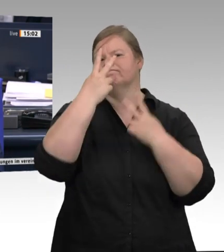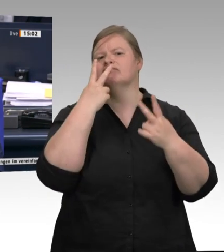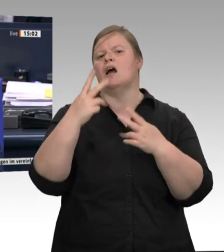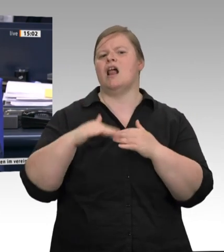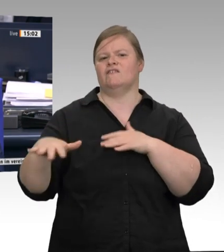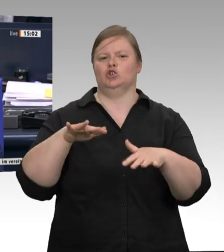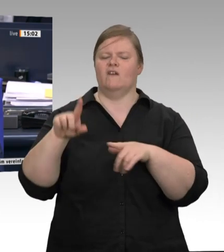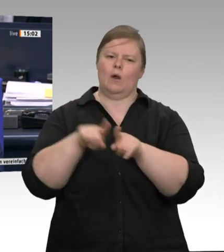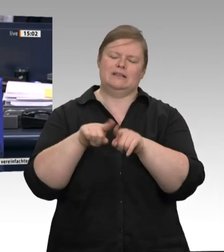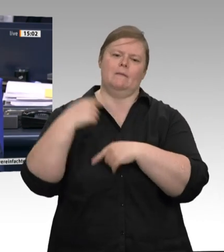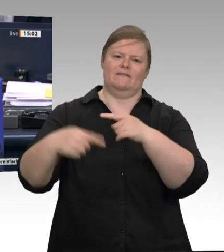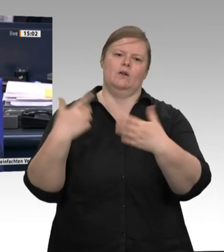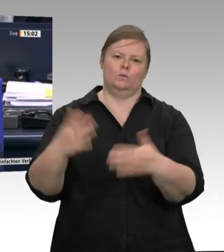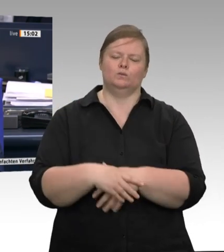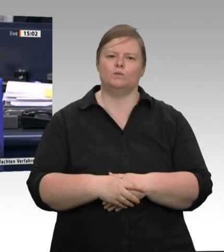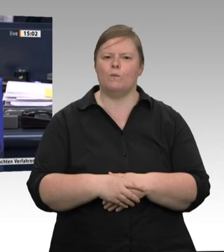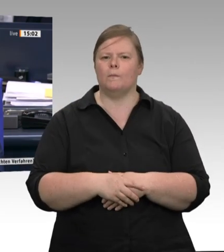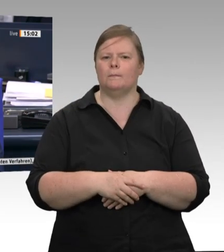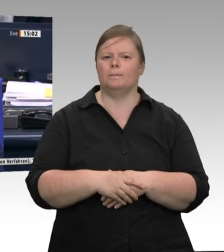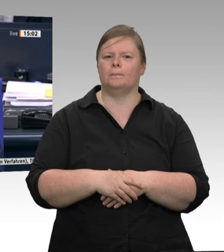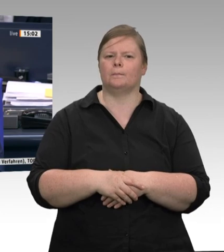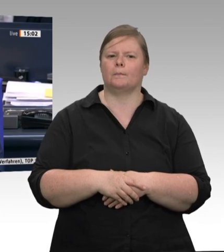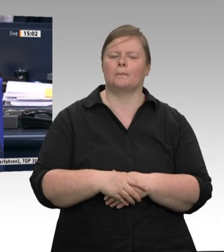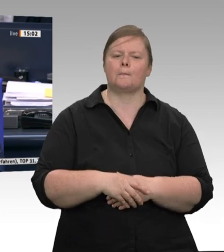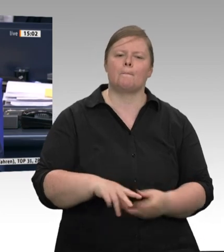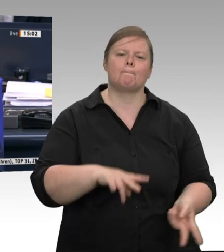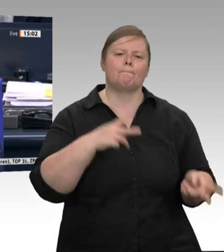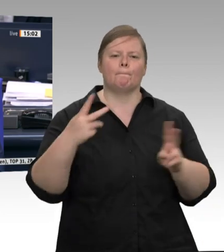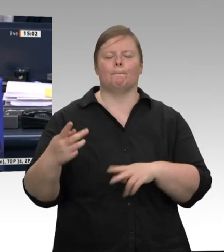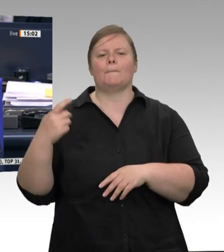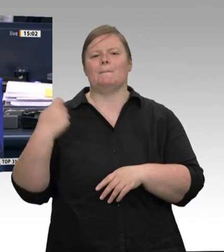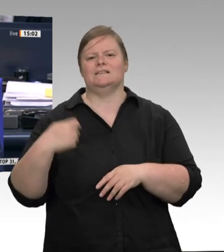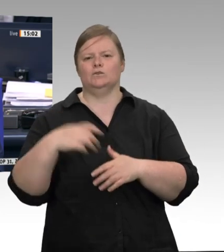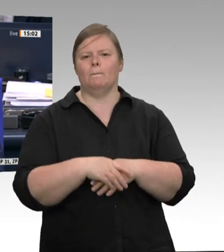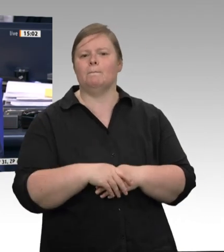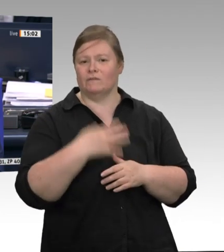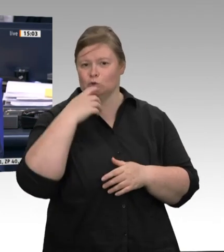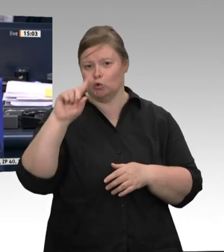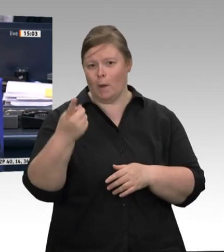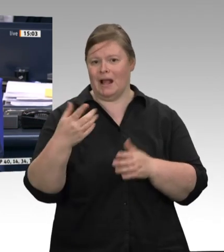die Frage aus Ihrer Sicht befriedigend beantwortet worden ist, weil das die einzige Chance